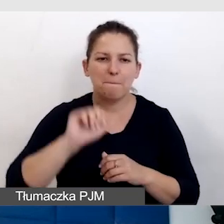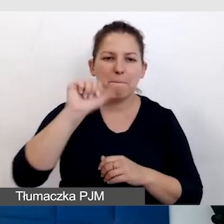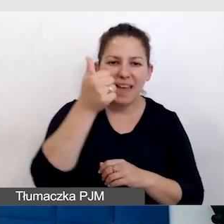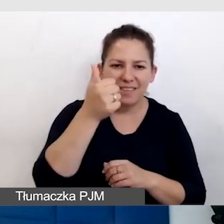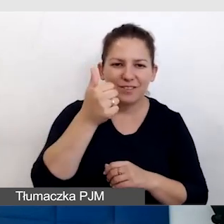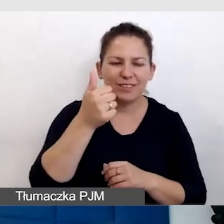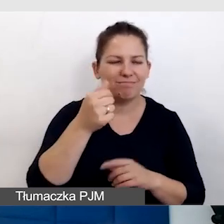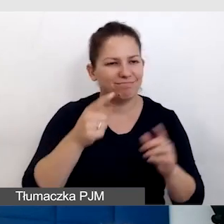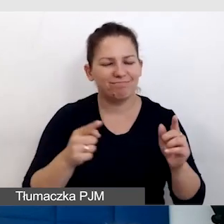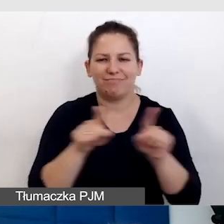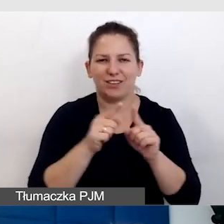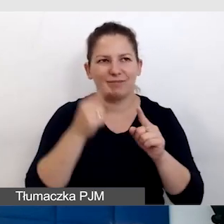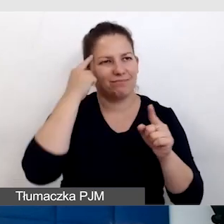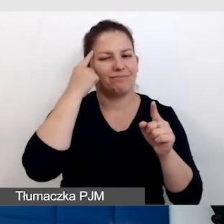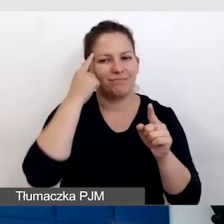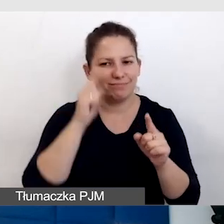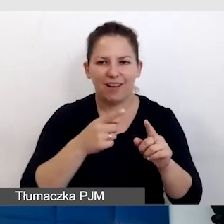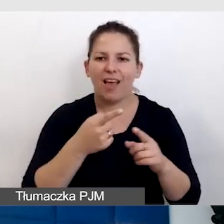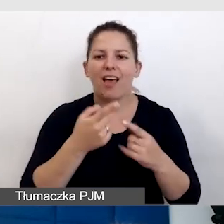na to, że mogą być niestandardowi odbiorcy.